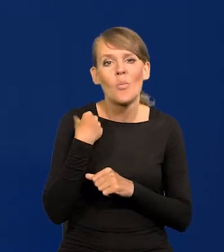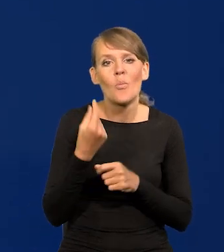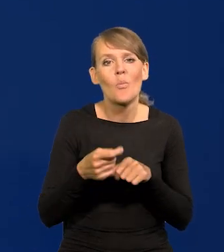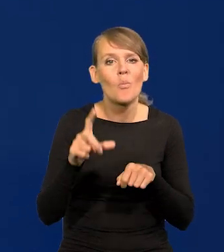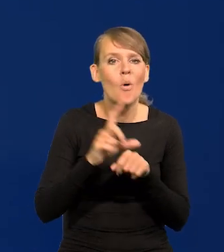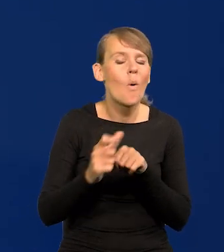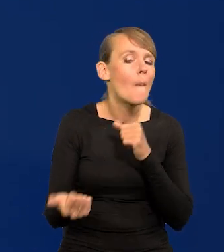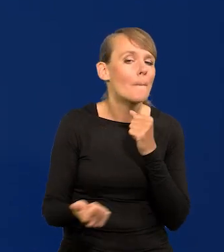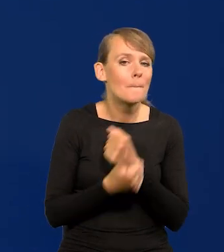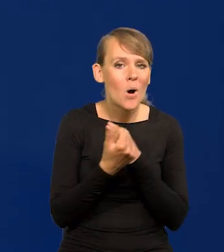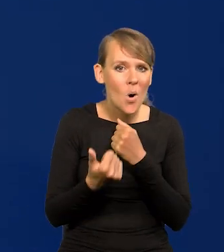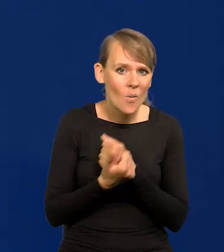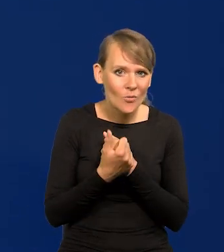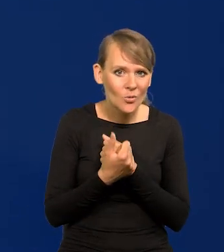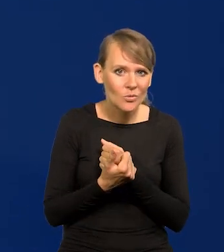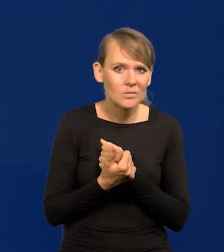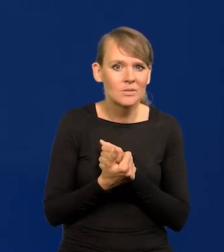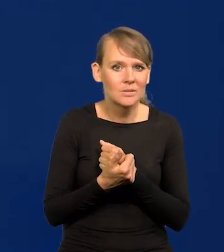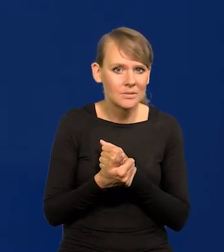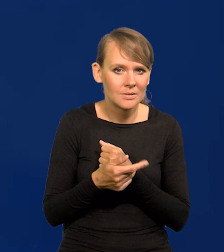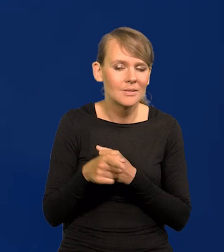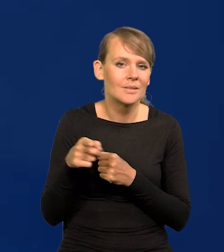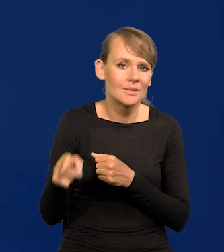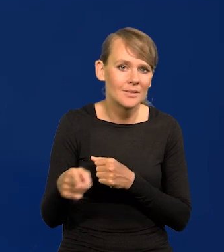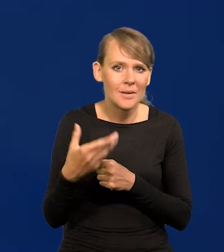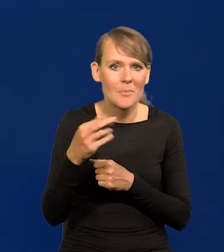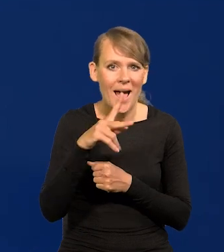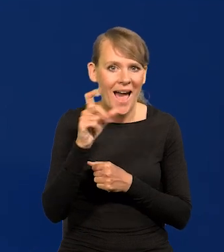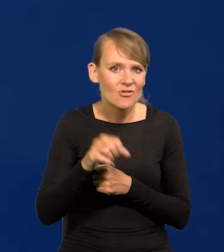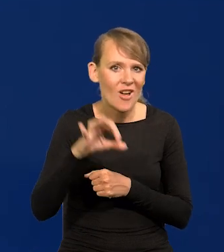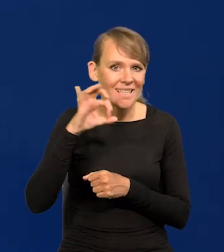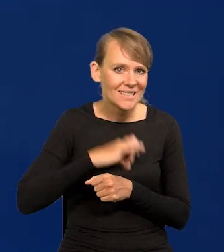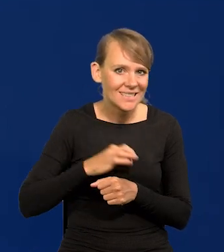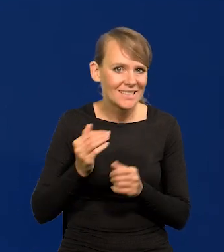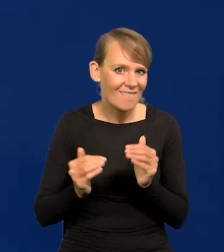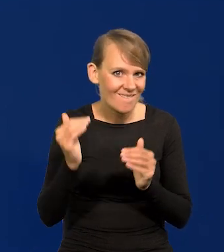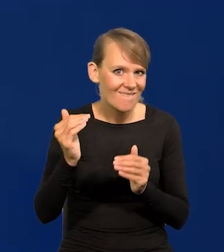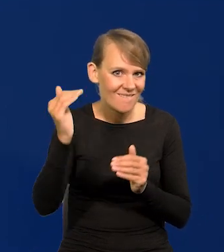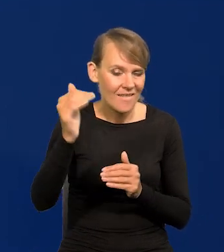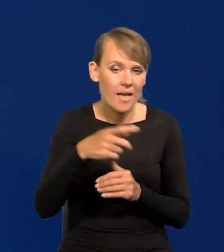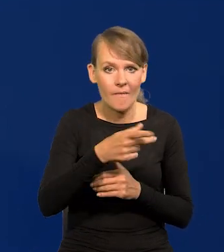spowodowane windowaniem w górę marż zysku przez przedsiębiorstwa,